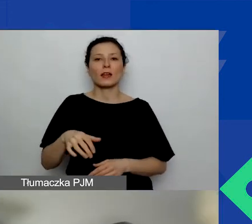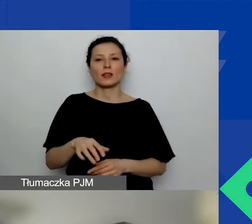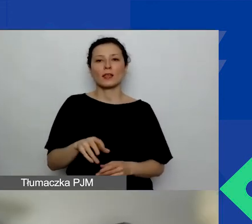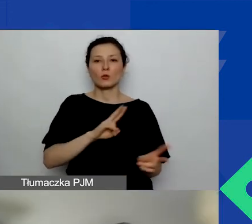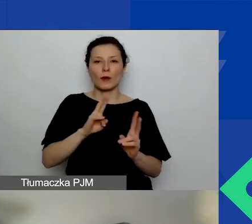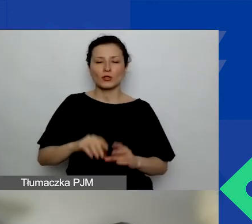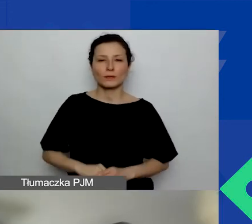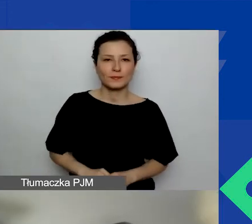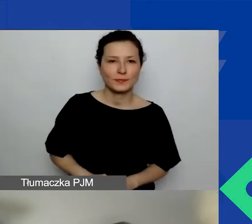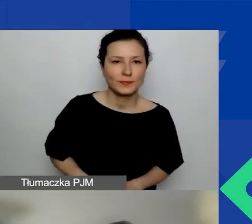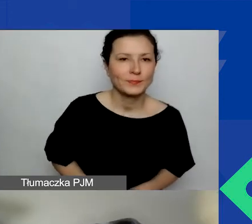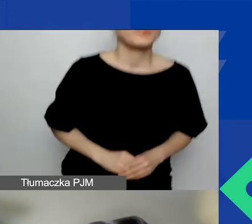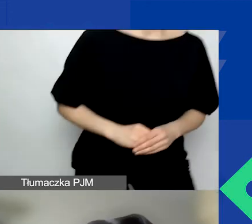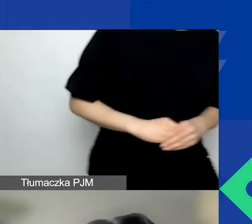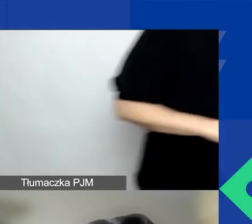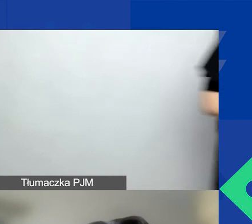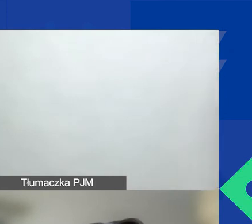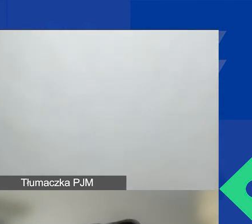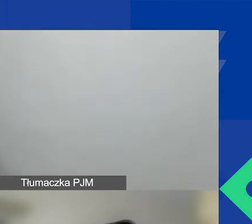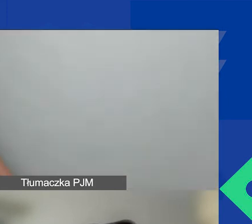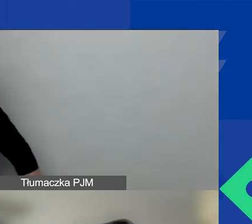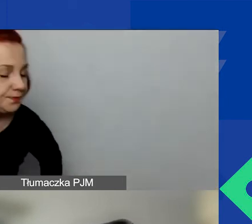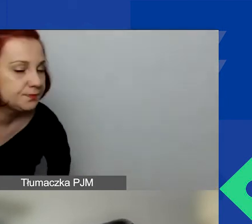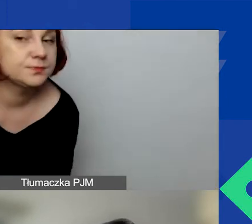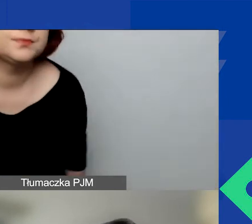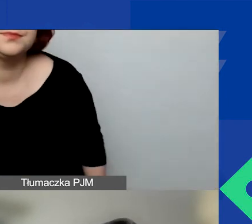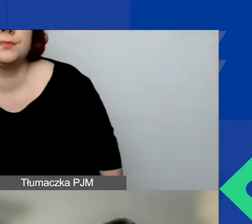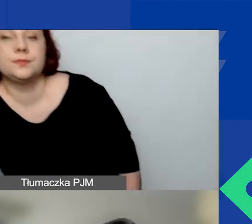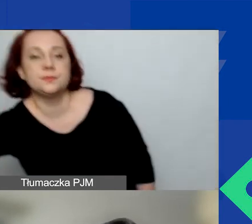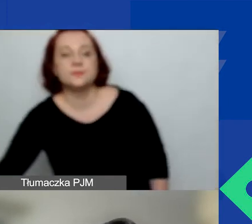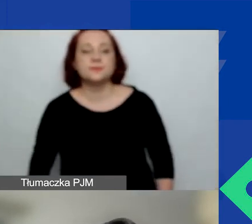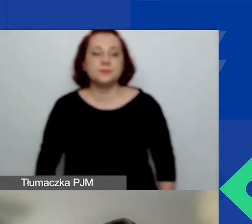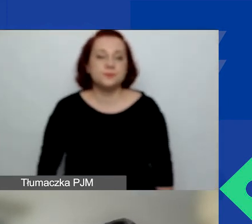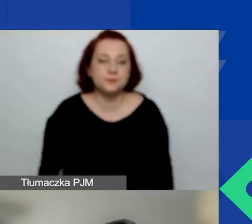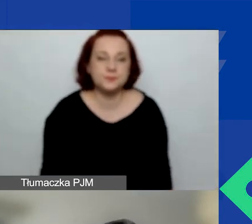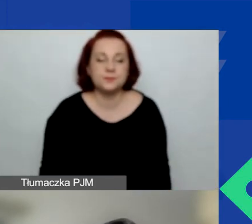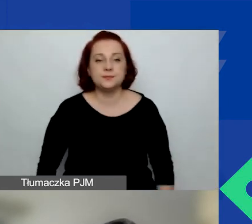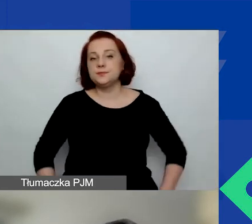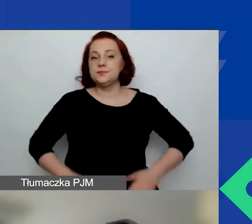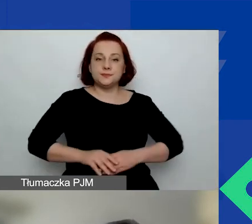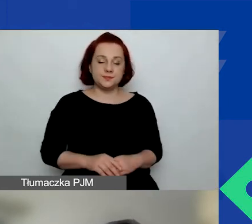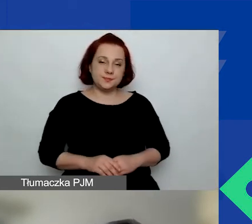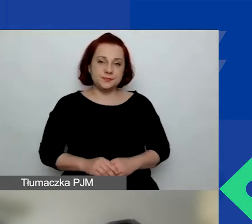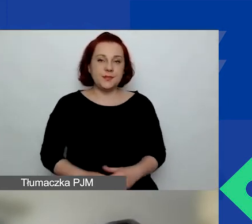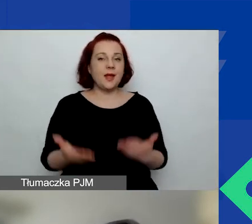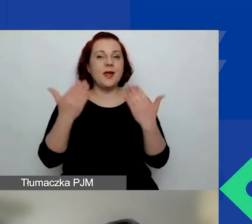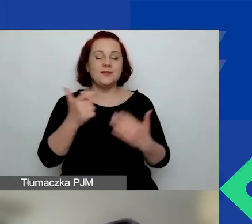Witam państwa serdecznie. Agnieszka mnie już przedstawiła. Katarzyna Zakroczymska, kieruję programem.